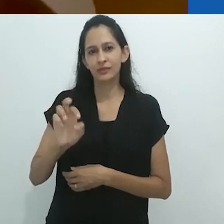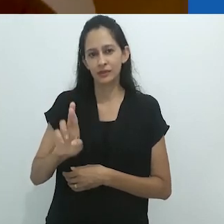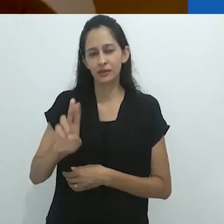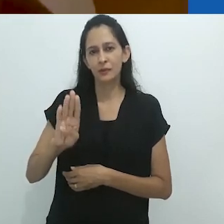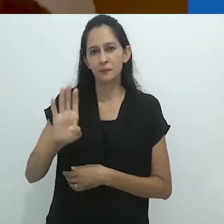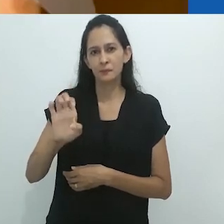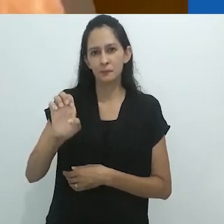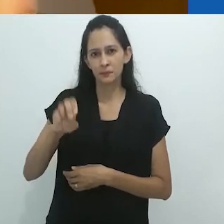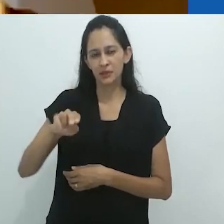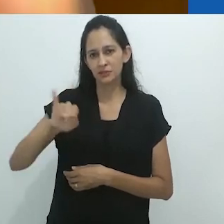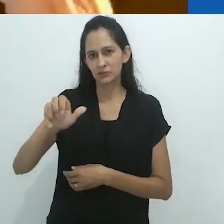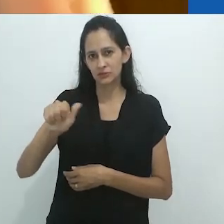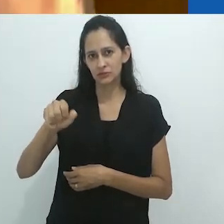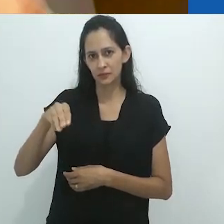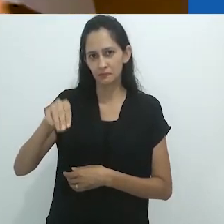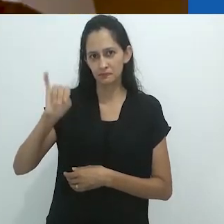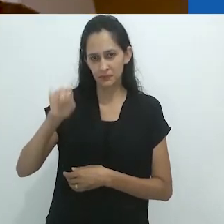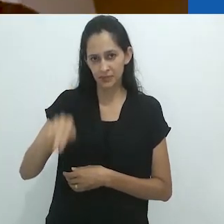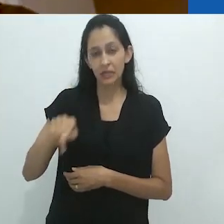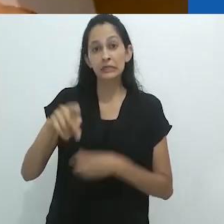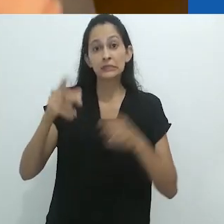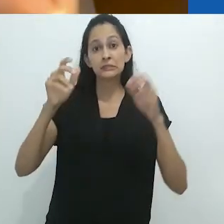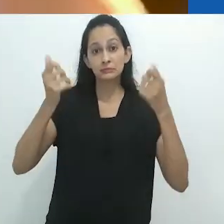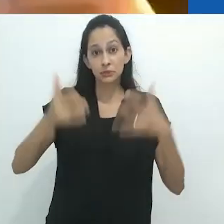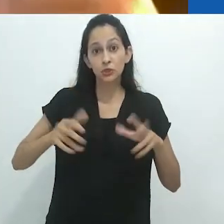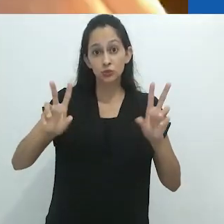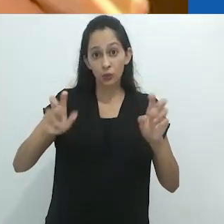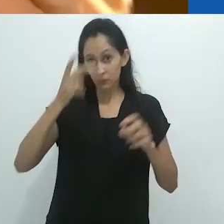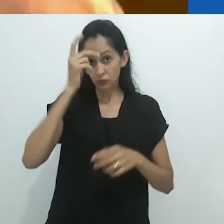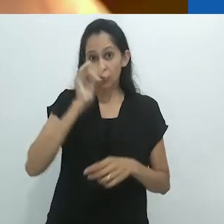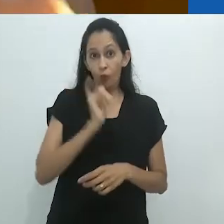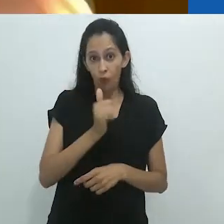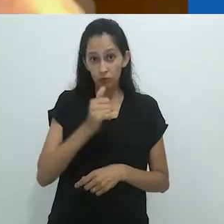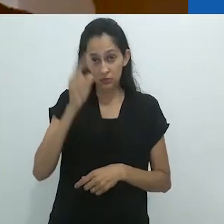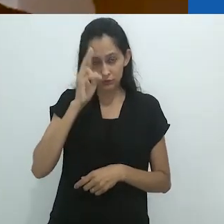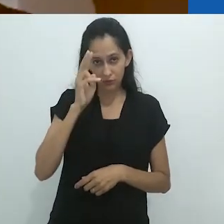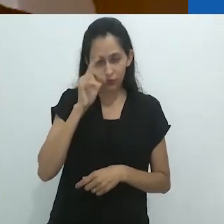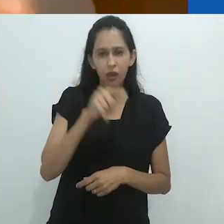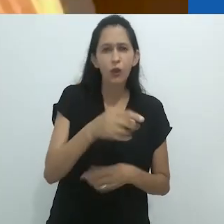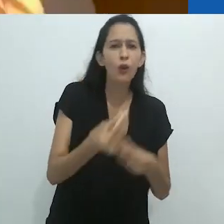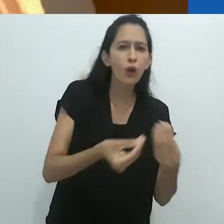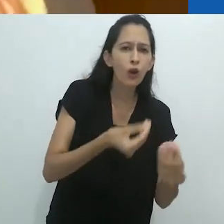do estado mental de transe envolvido